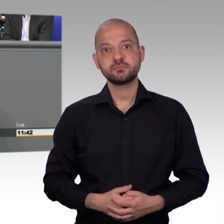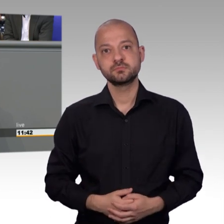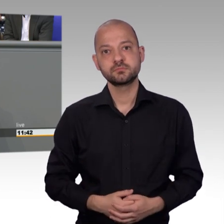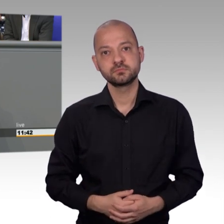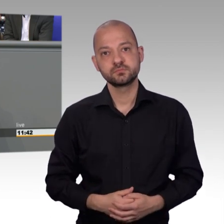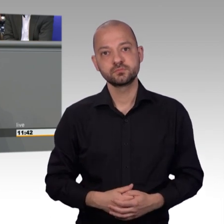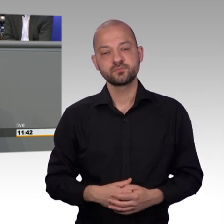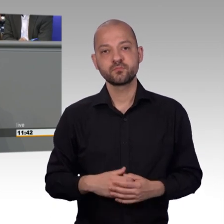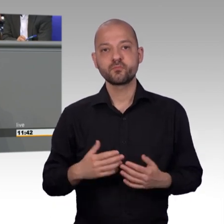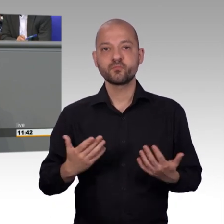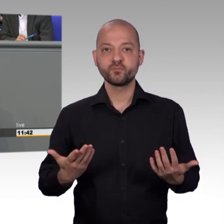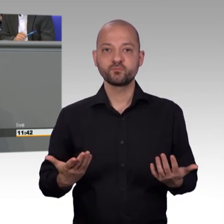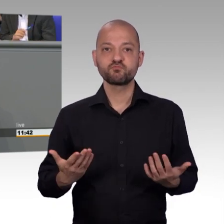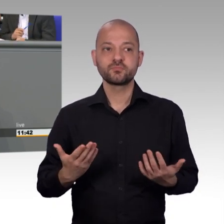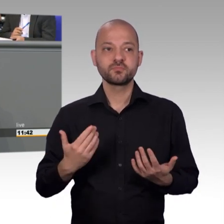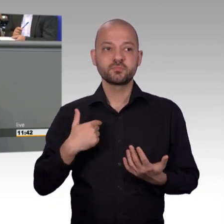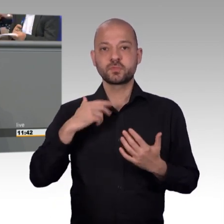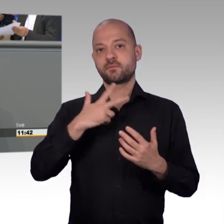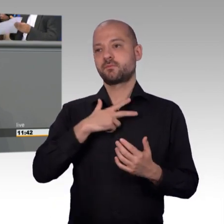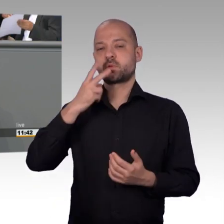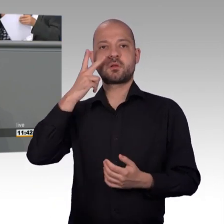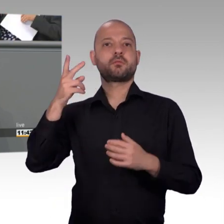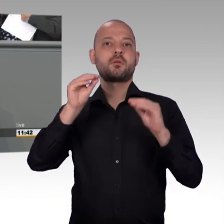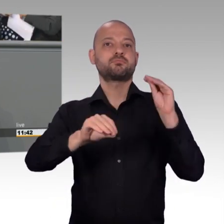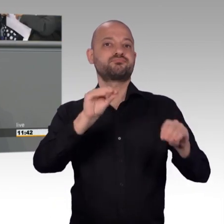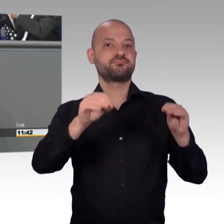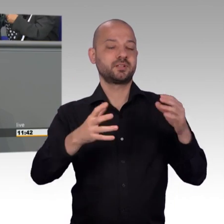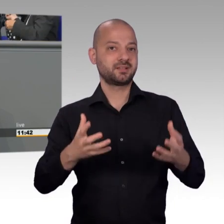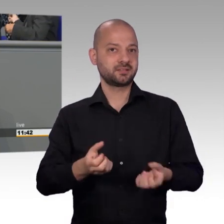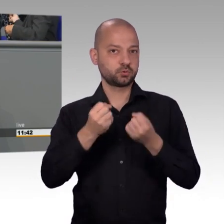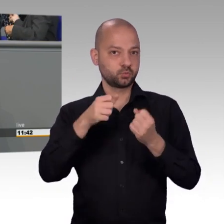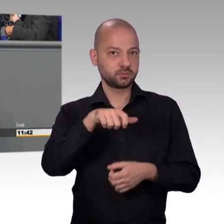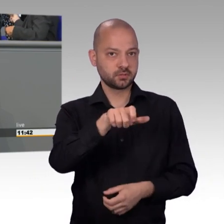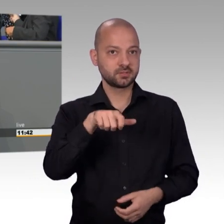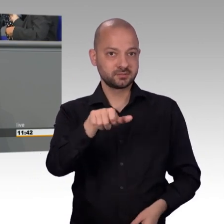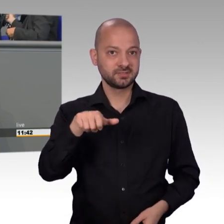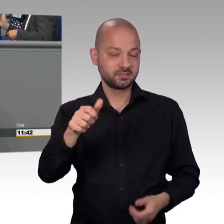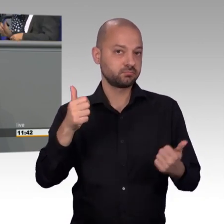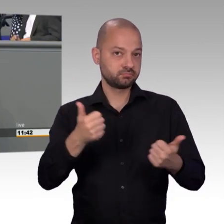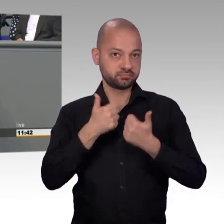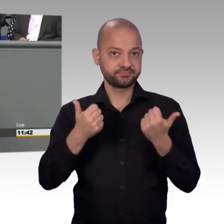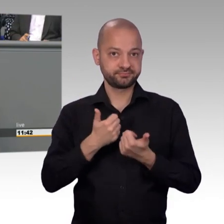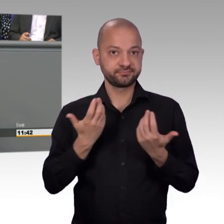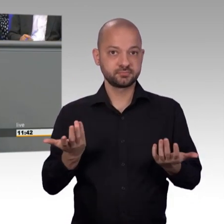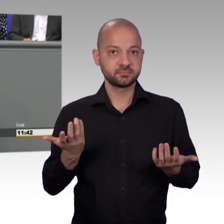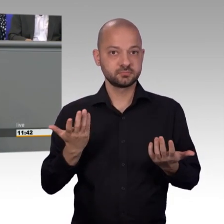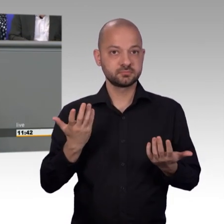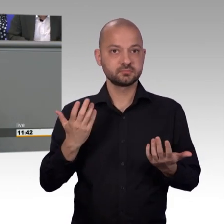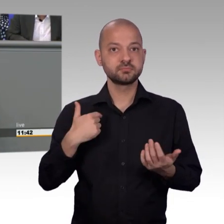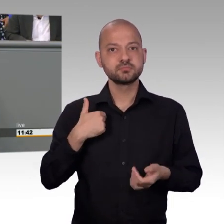Wir im Petitionsausschuss leisten eine Fleissarbeit mit der Bearbeitung von den vielen Eingaben. Wir müssen vielfach intensiv